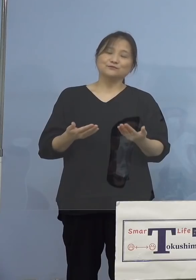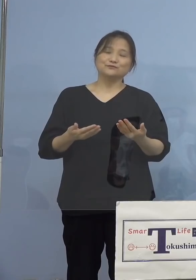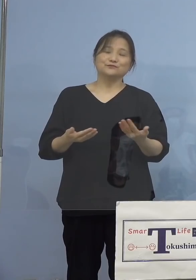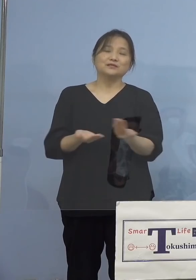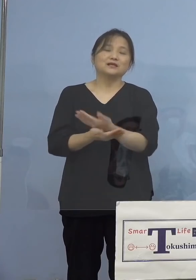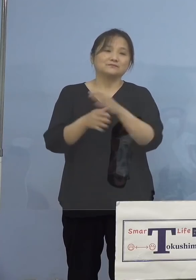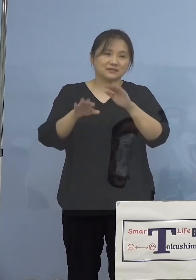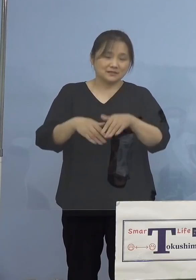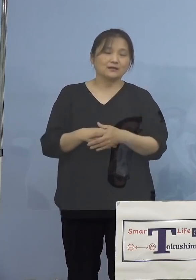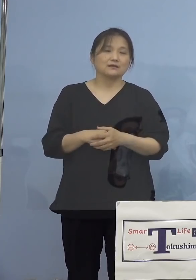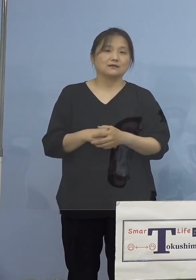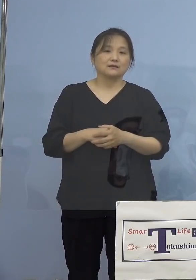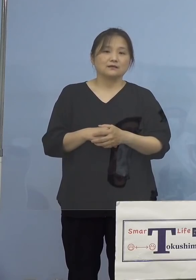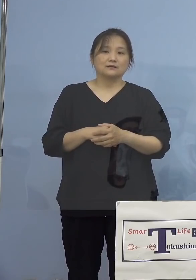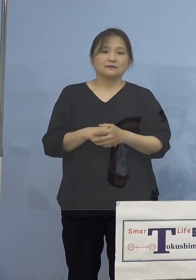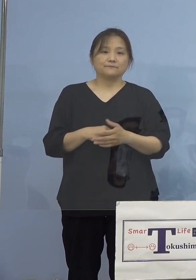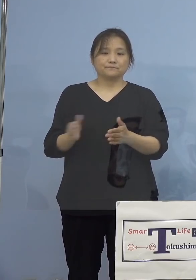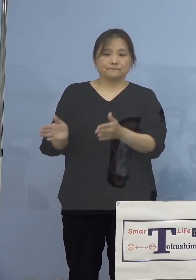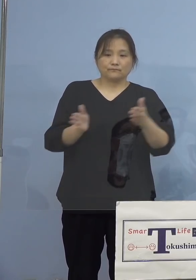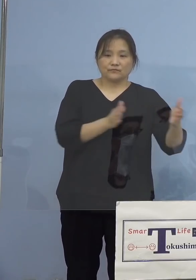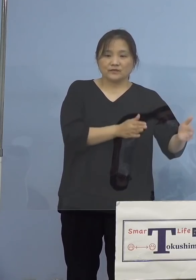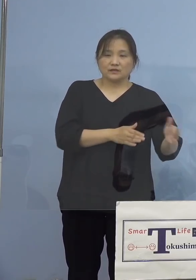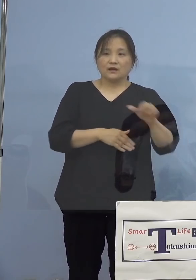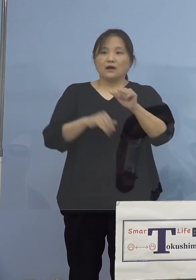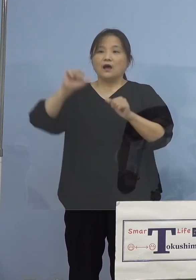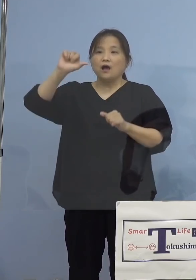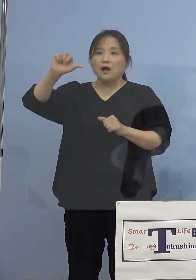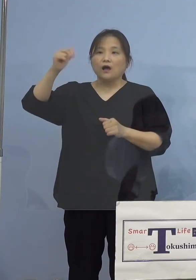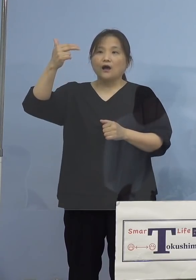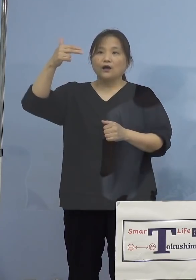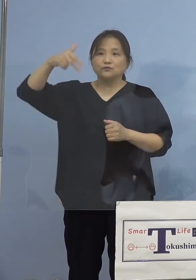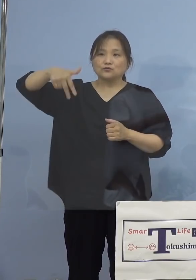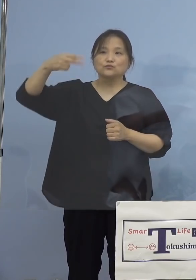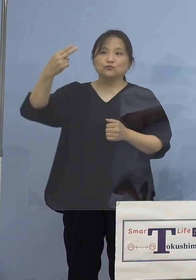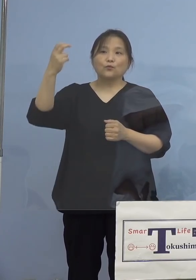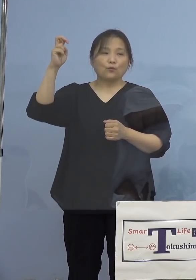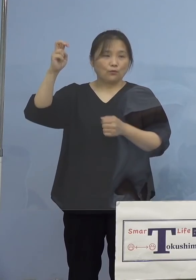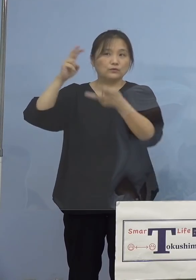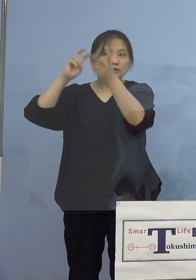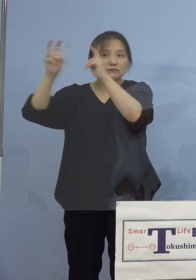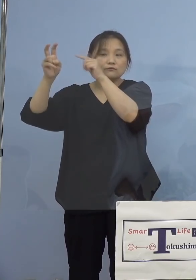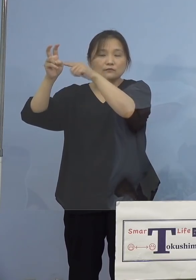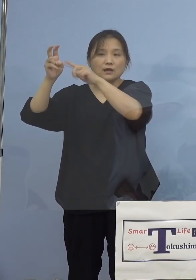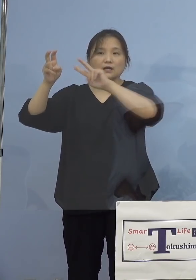一方でアストラゼネカ社製のワクチン につきましては、200(人)に増えたんですが